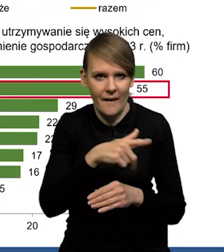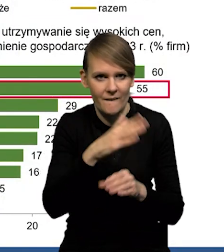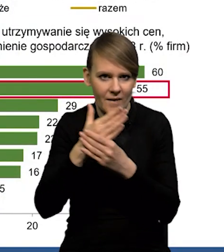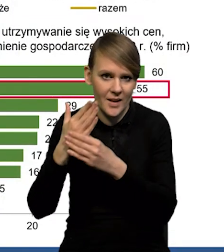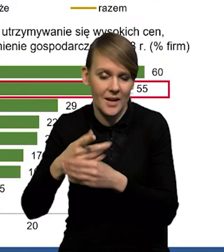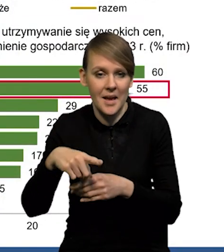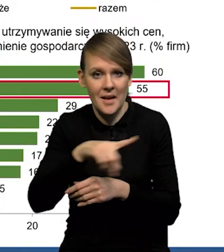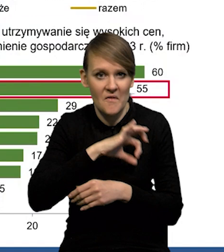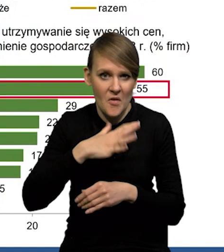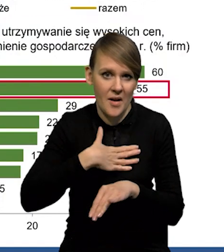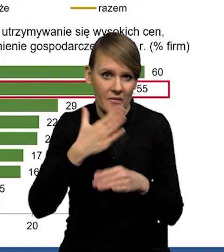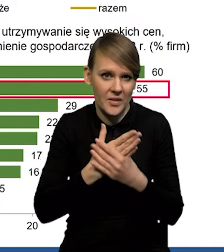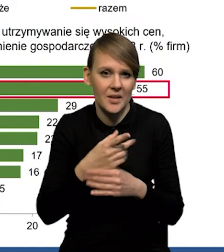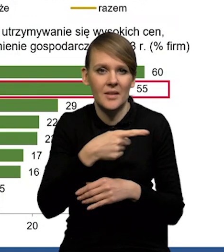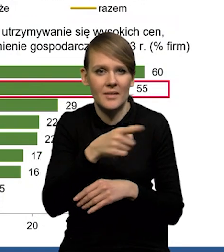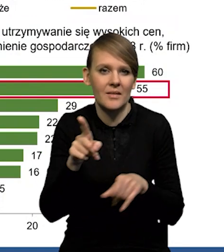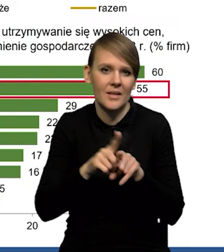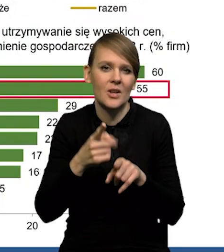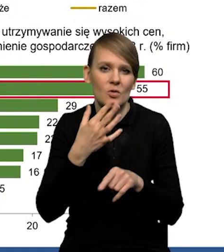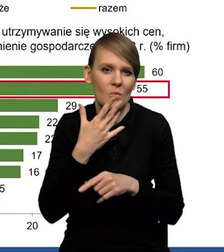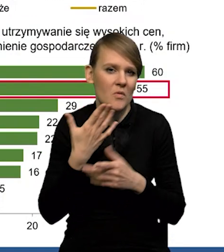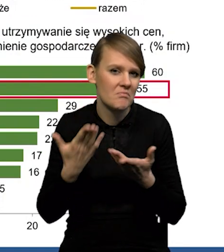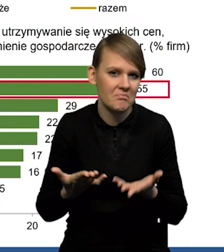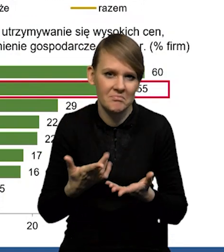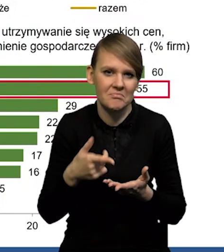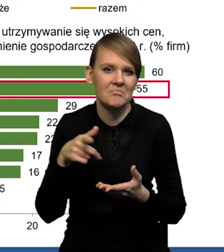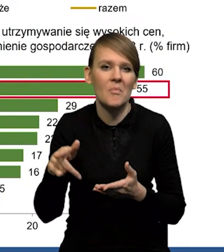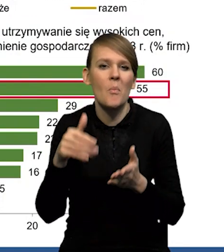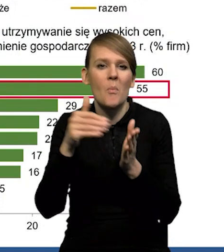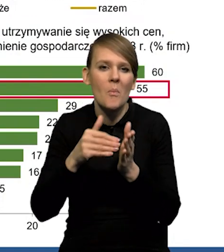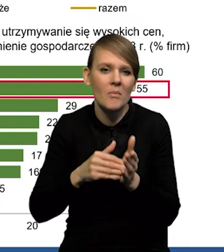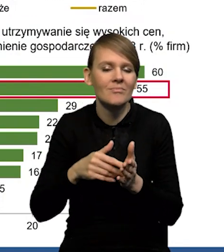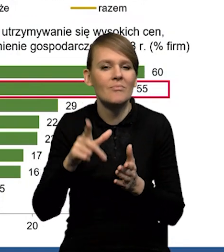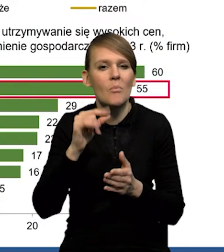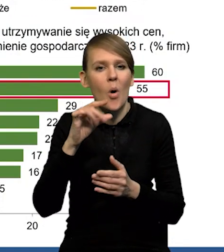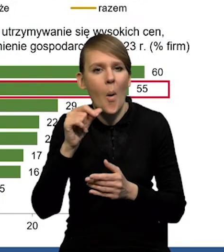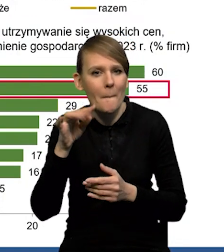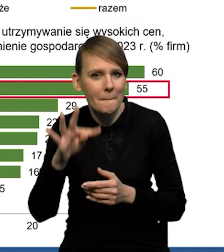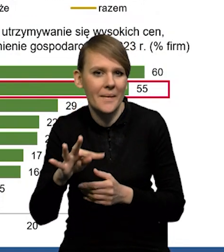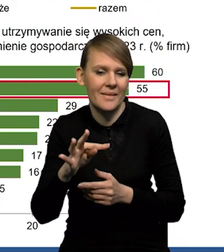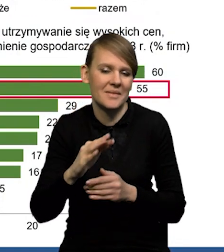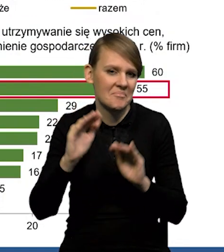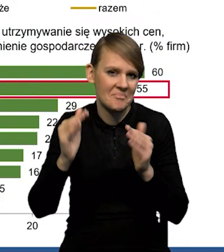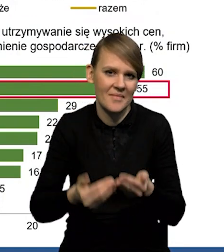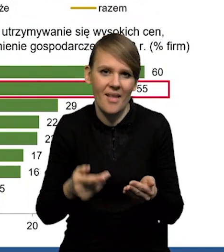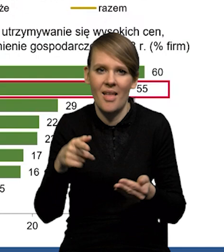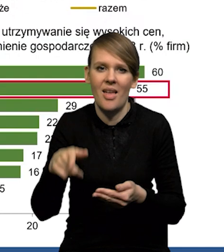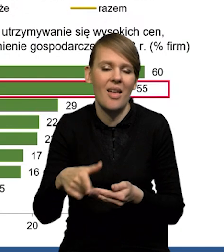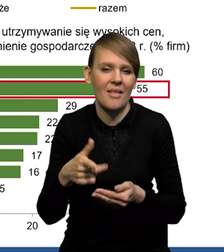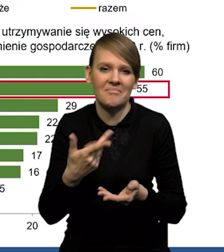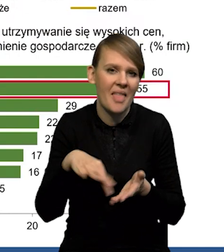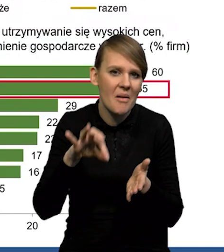Przedsiębiorcy wskazują również na spadek popytu, na wysoką niepewność. Także te czynniki nie wskazują na wzrost inwestycji.